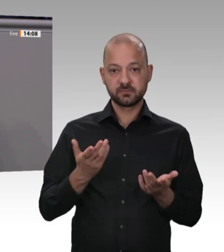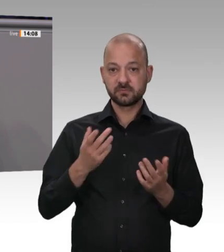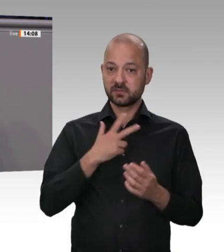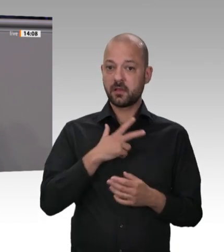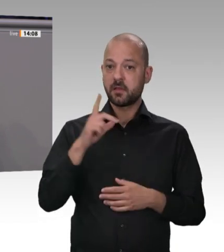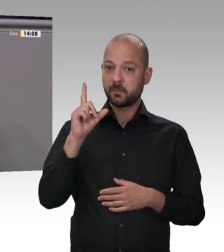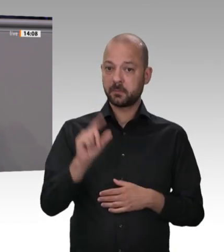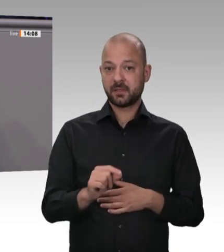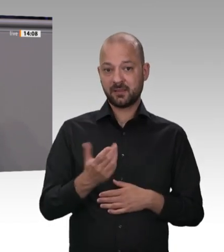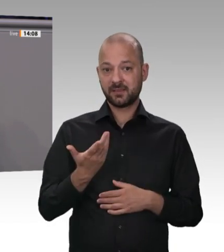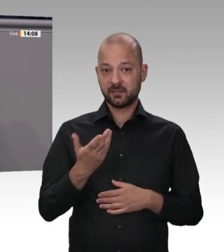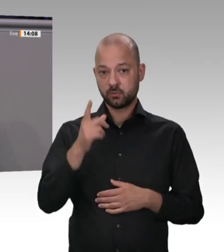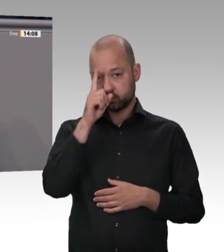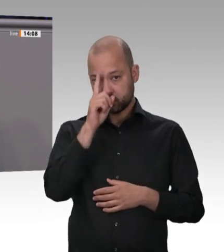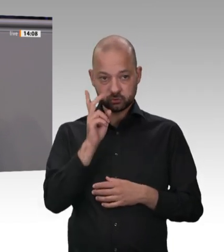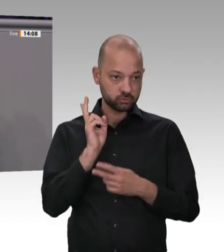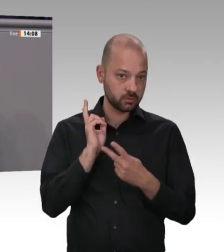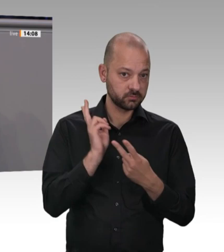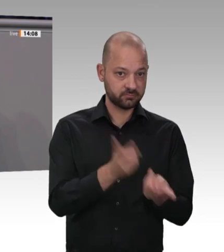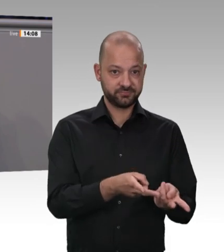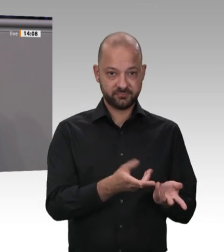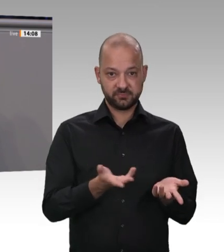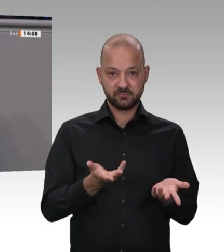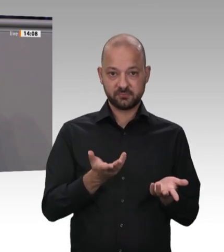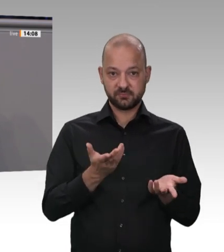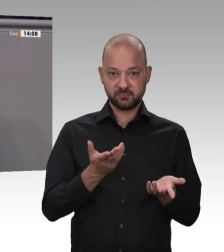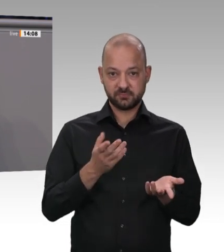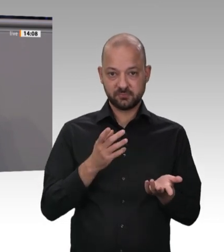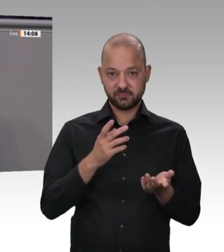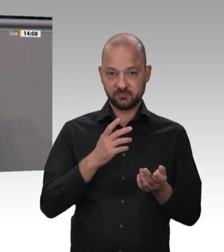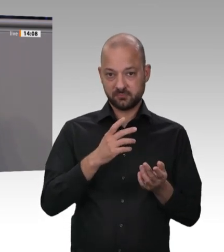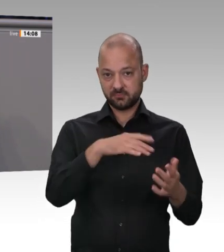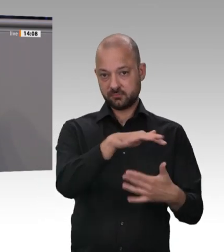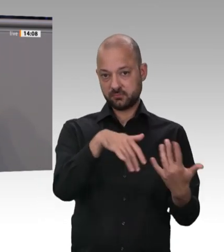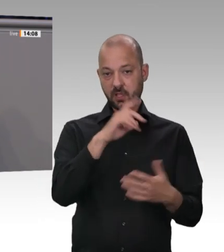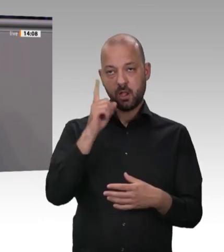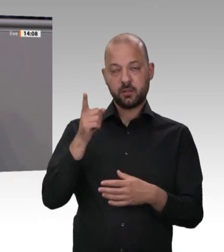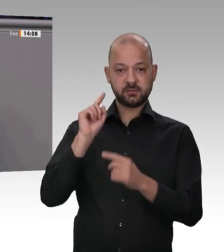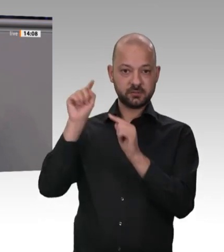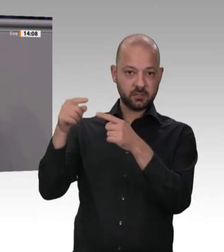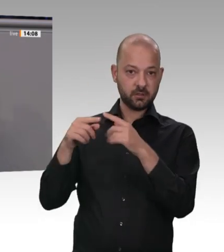ein Heer an rumänischen und polnischen Arbeitnehmern über Sub-subund Subunternehmen